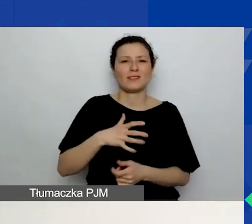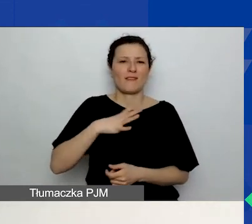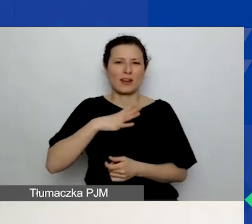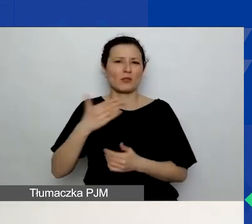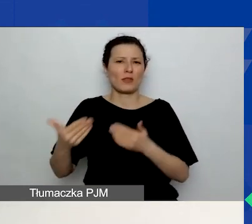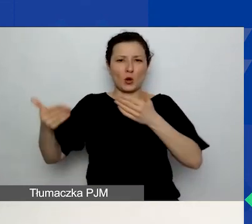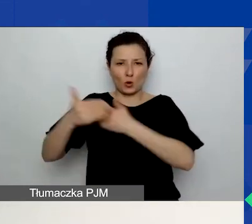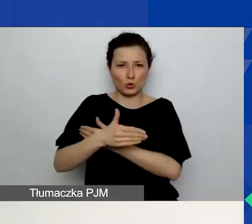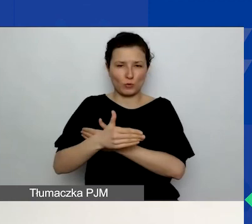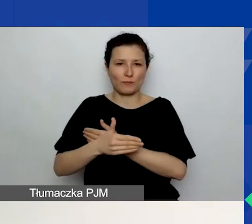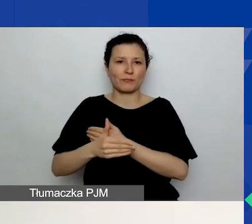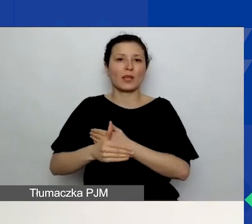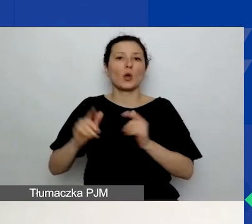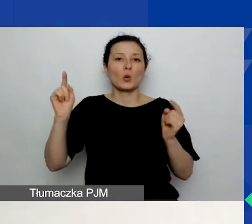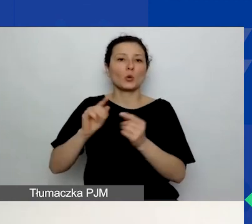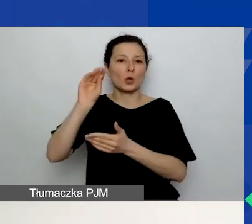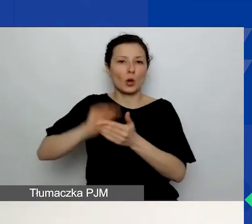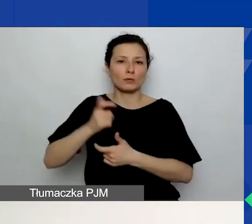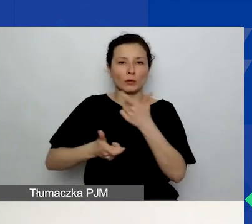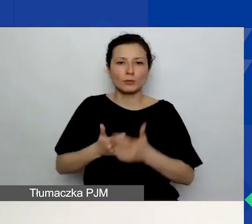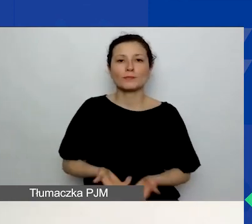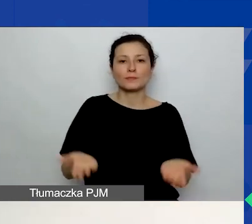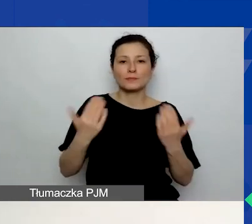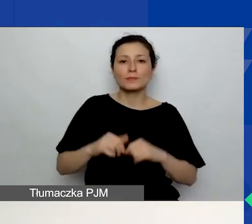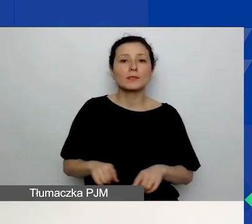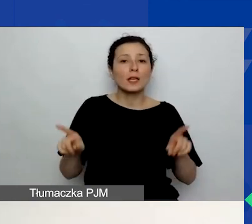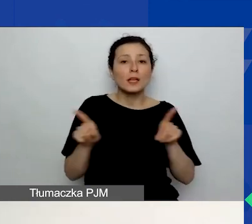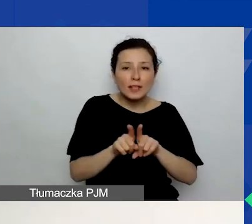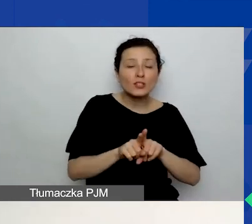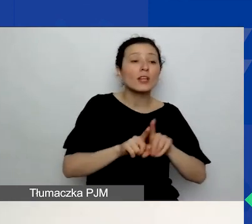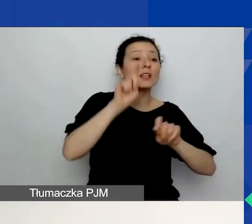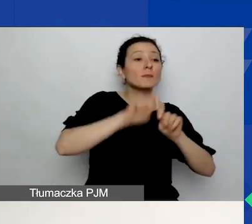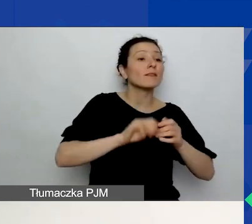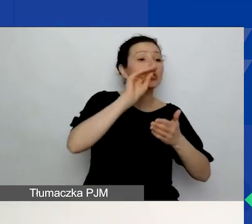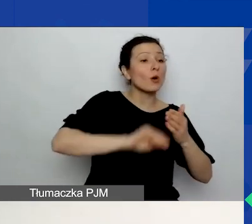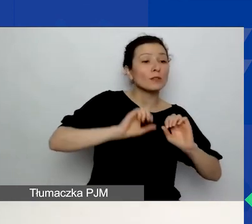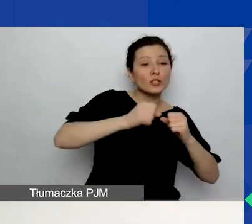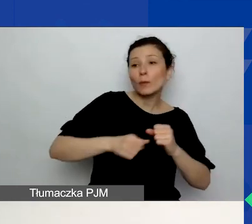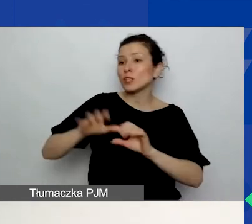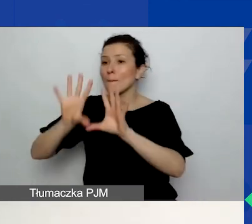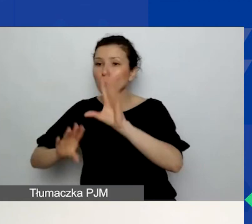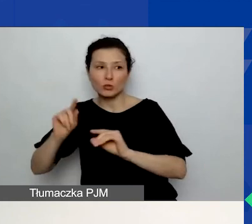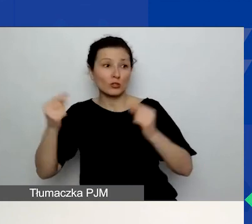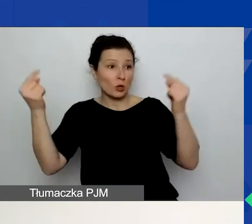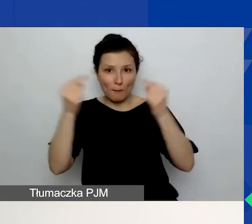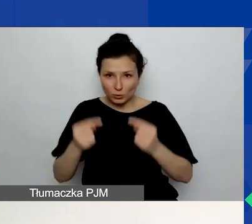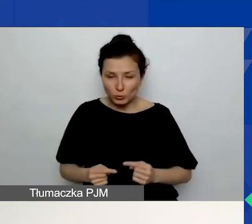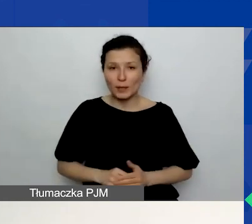Radzimy również sprawdzenie spójności między opisem działań a budżetem. Często tymi częściami zajmują się dwie różne osoby.